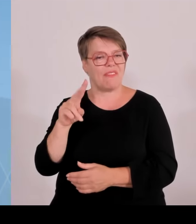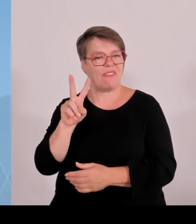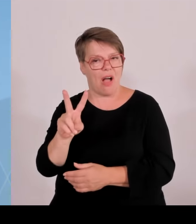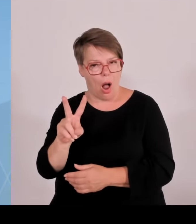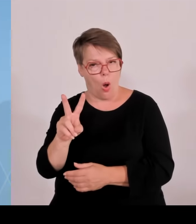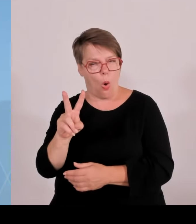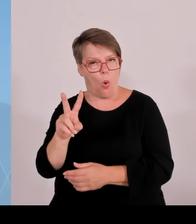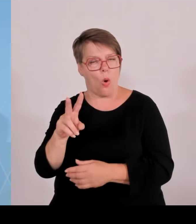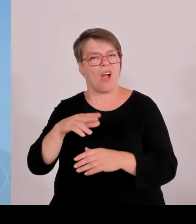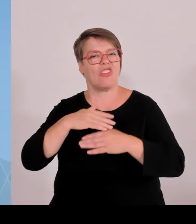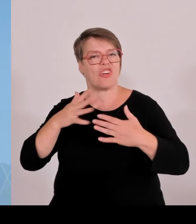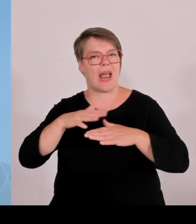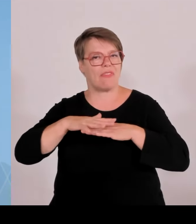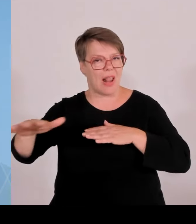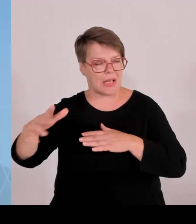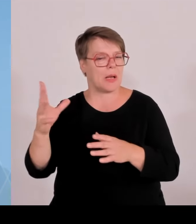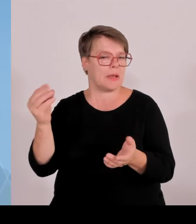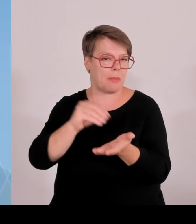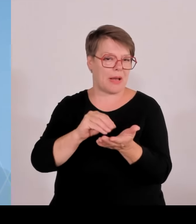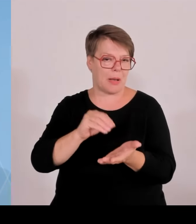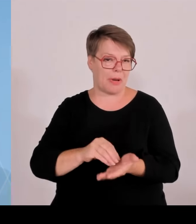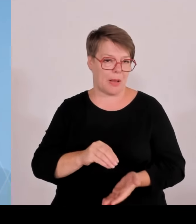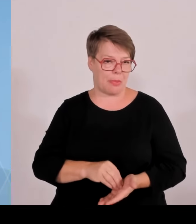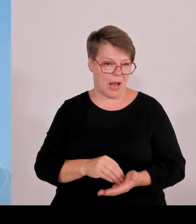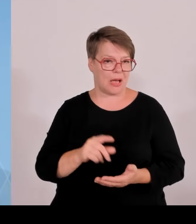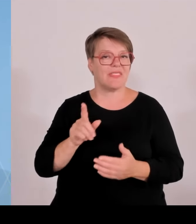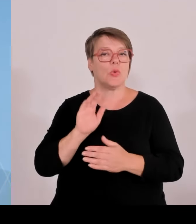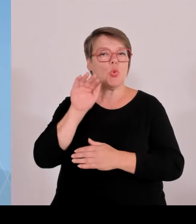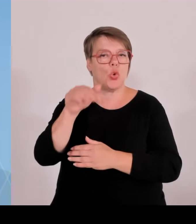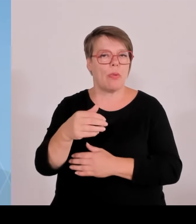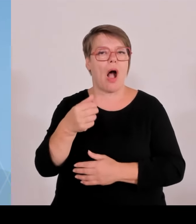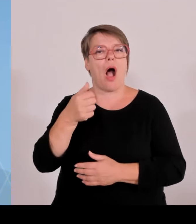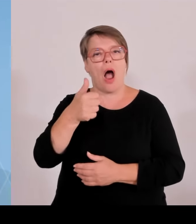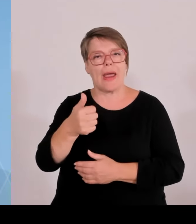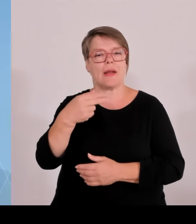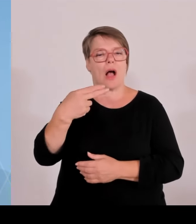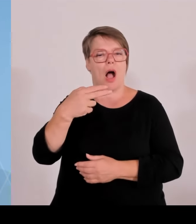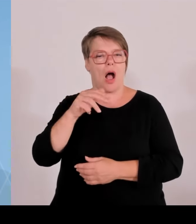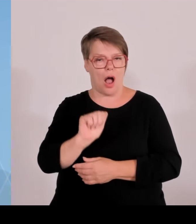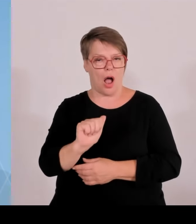die ein MW zu erreichen. Aber ansonsten wird das auch einen